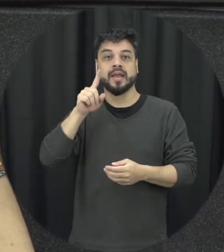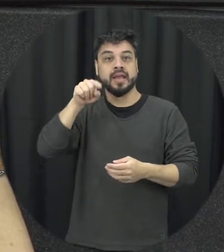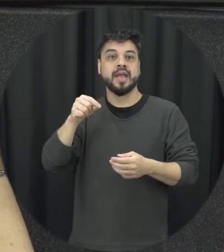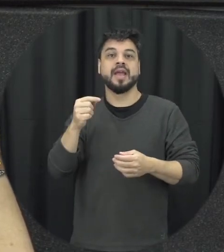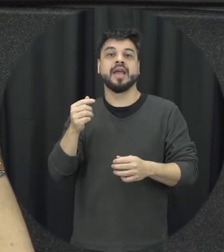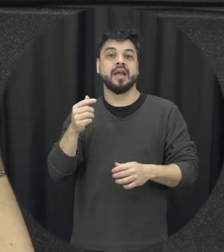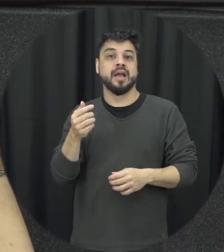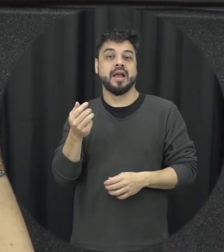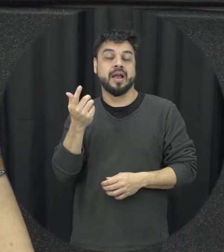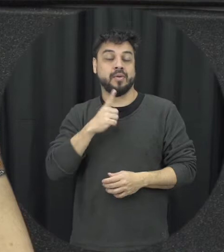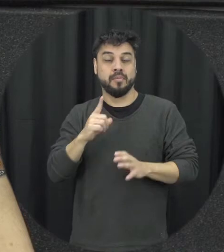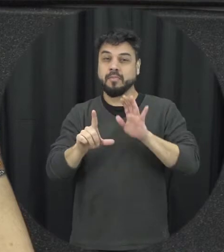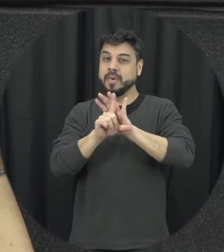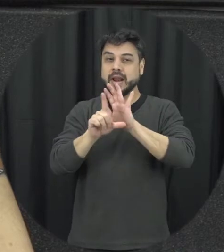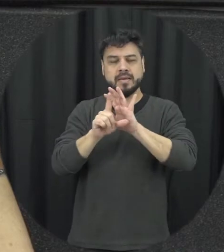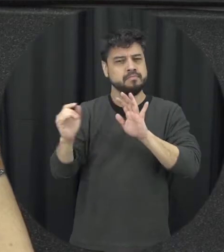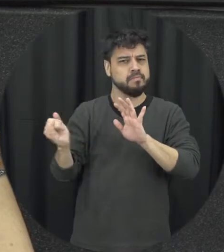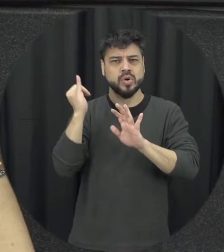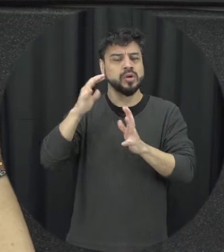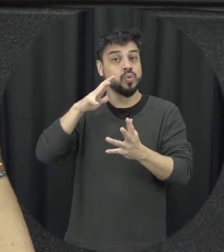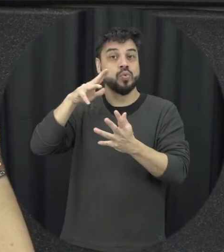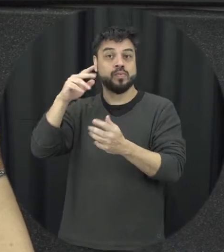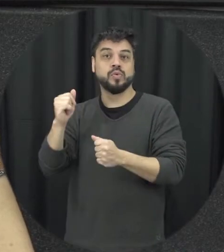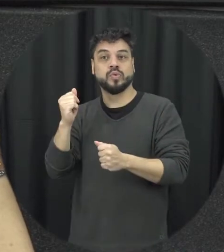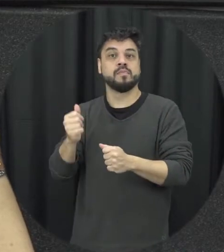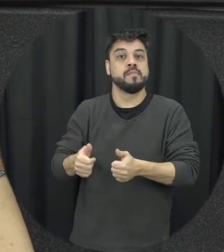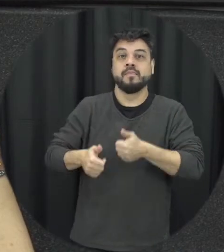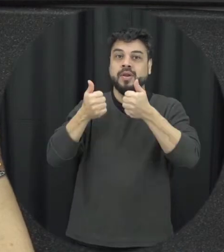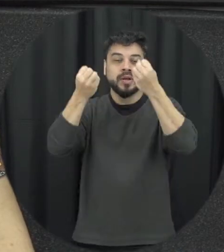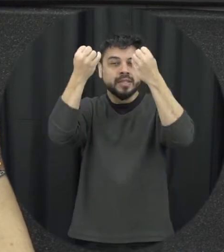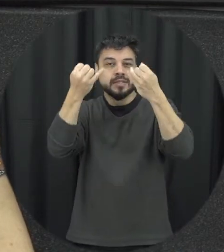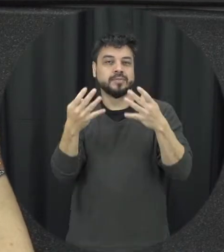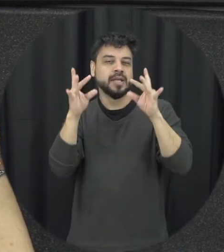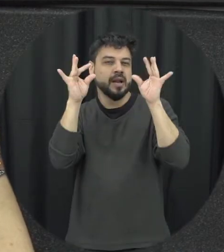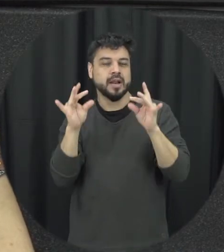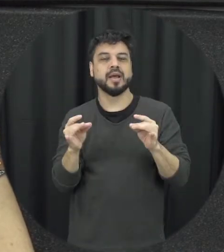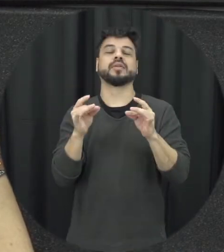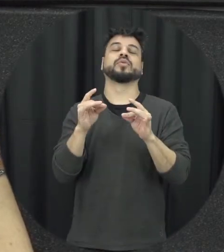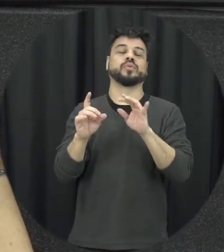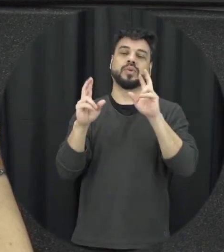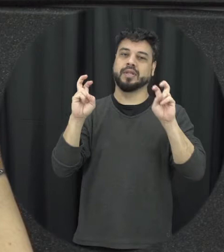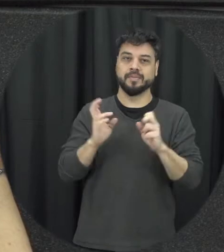legislações o lucro sistema então só isso aí é muito sério a gente pensar né e a Lei ela tem um